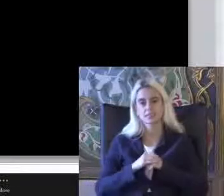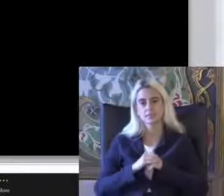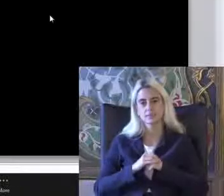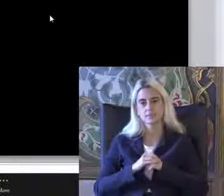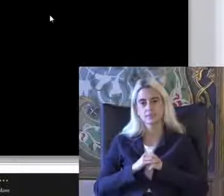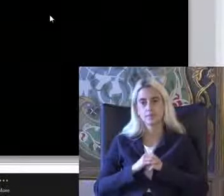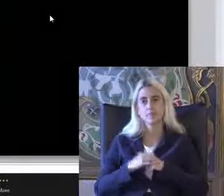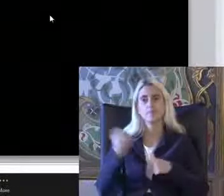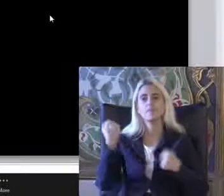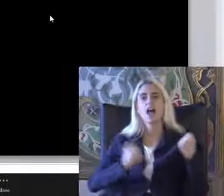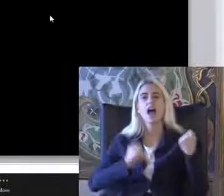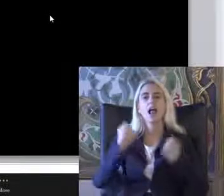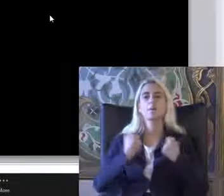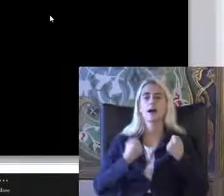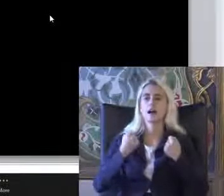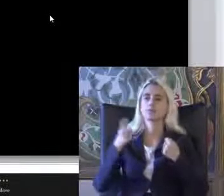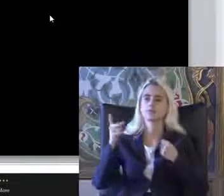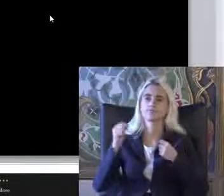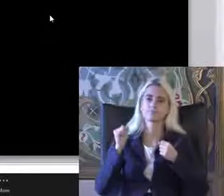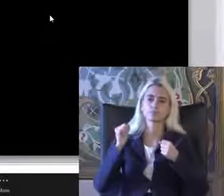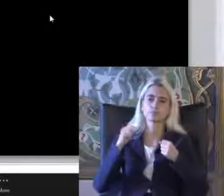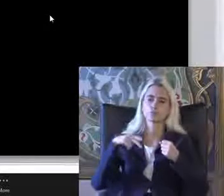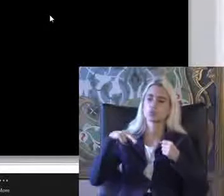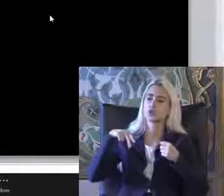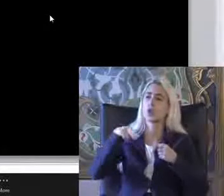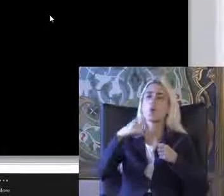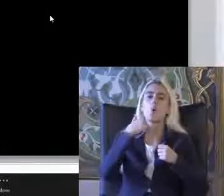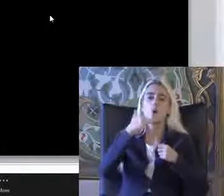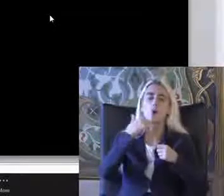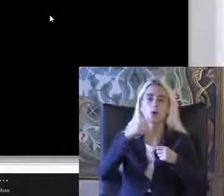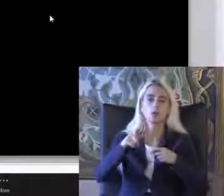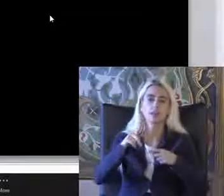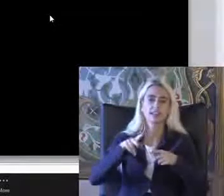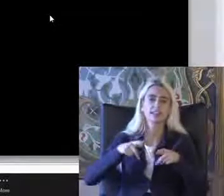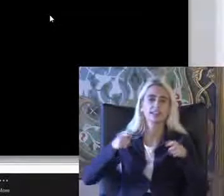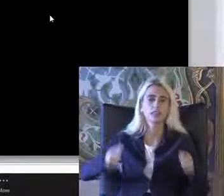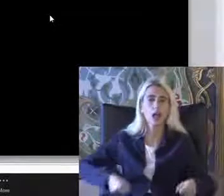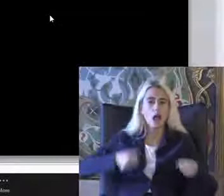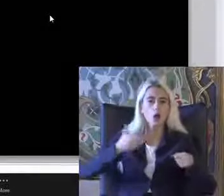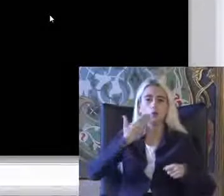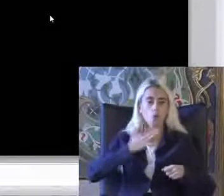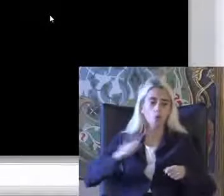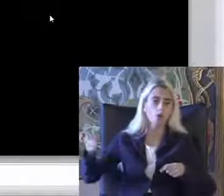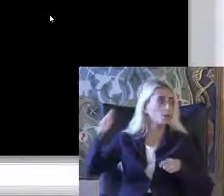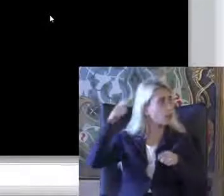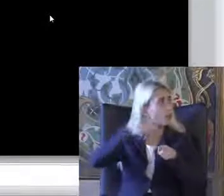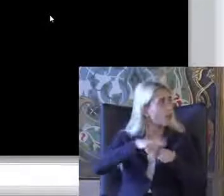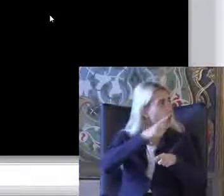Arabayla taşıyor yolda kendisi yürüyemediği için 1 tekerlekli sandalyesi de yok Böyle bir